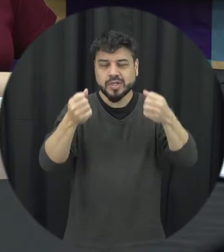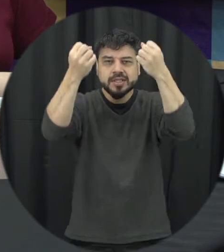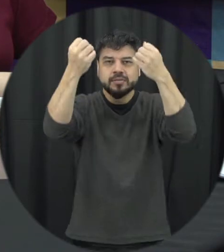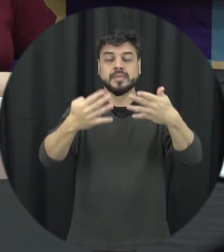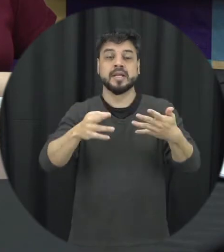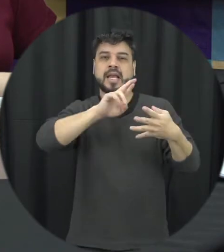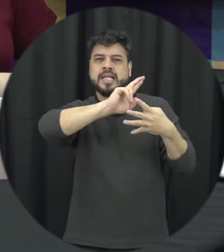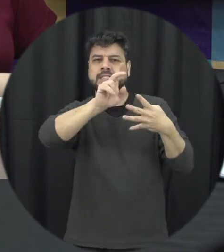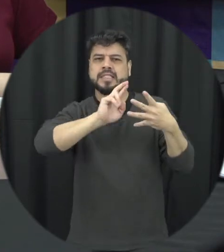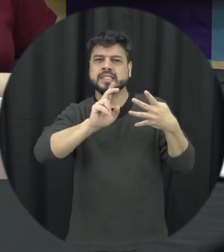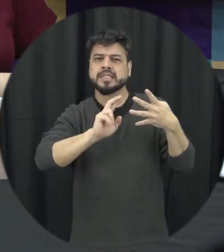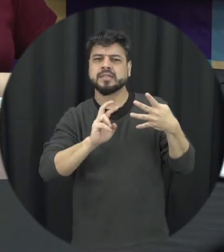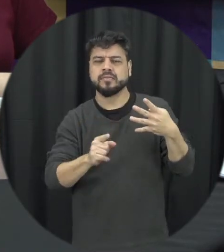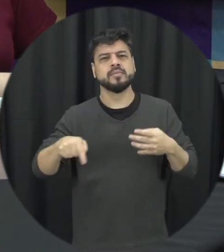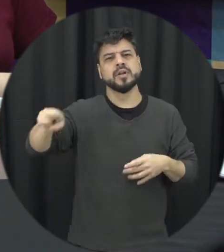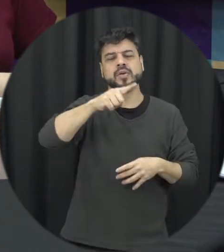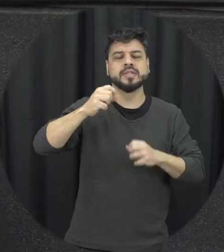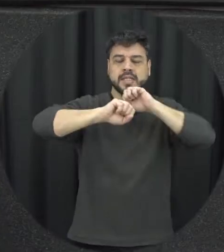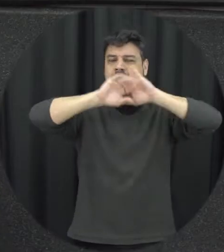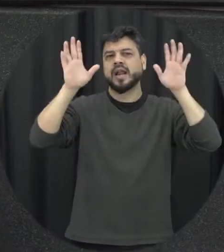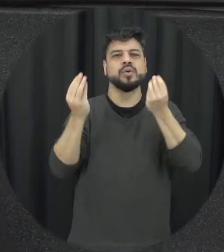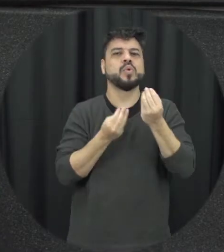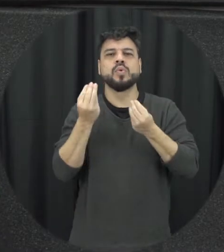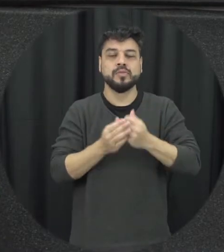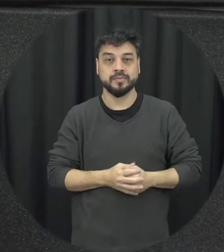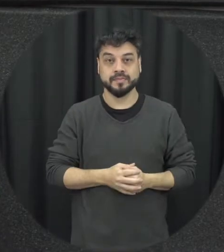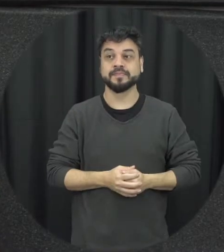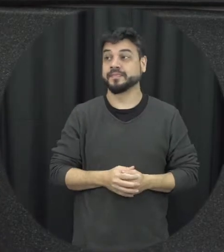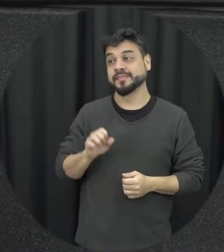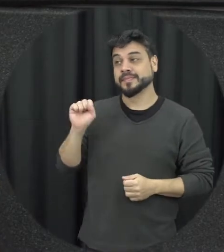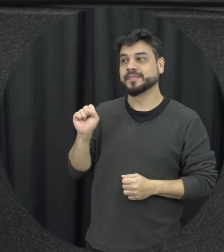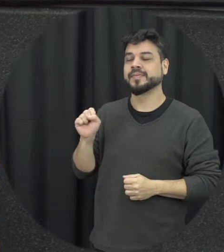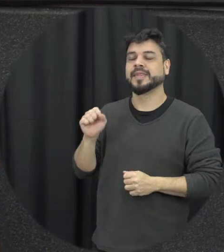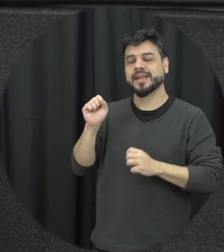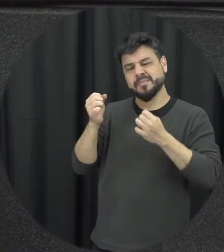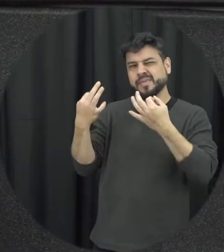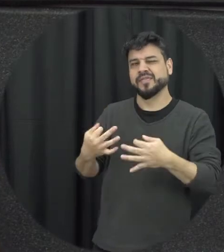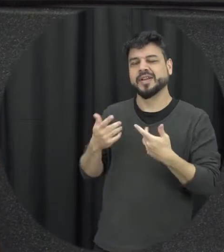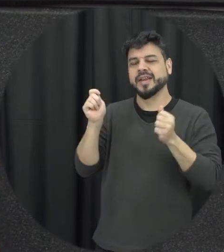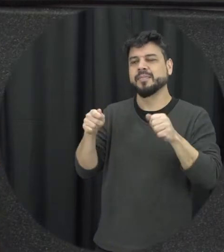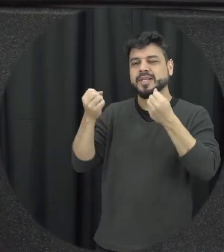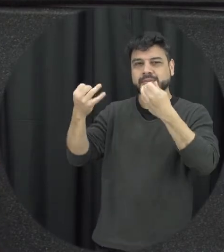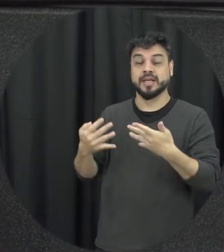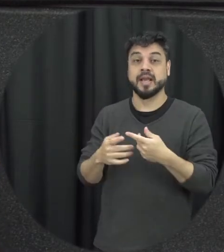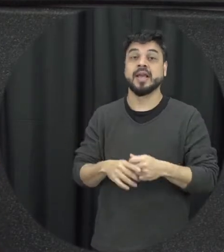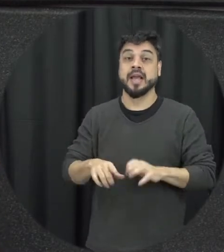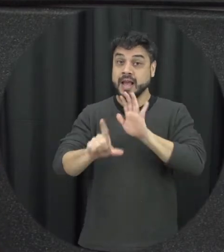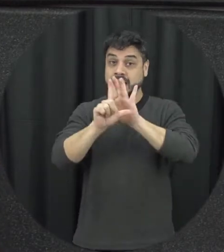mais claro para quem está nos assistindo perfeito a Lei Maria da Penha na Anvisa proíbe e prevenir